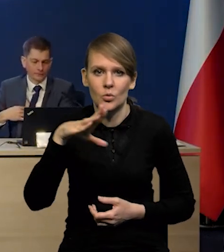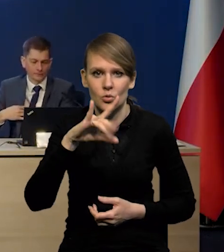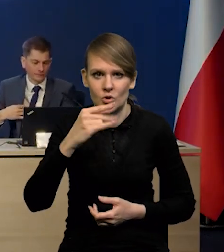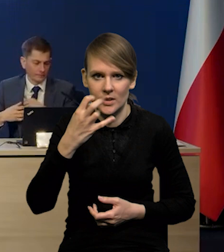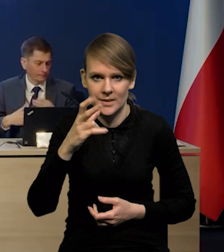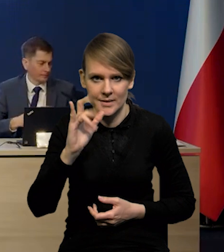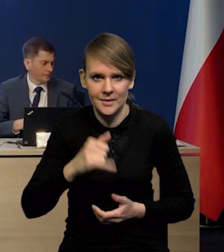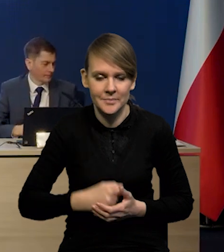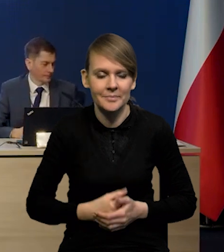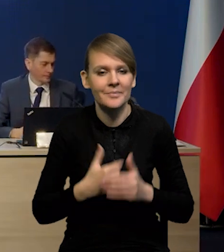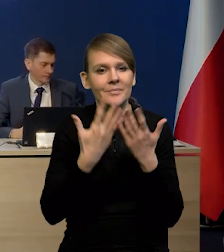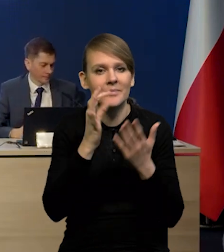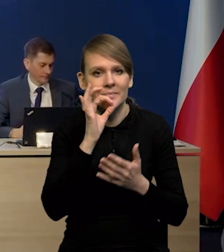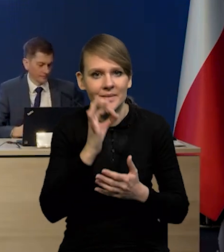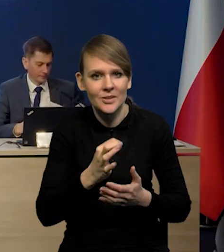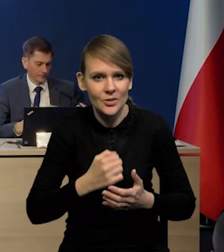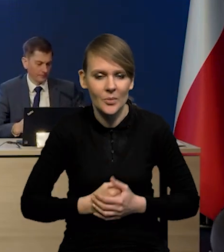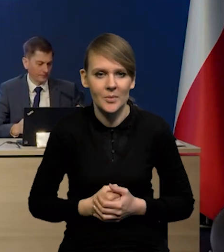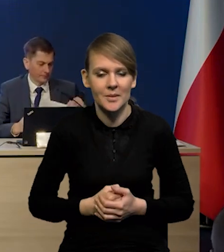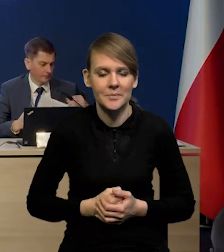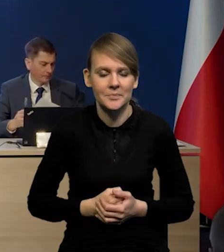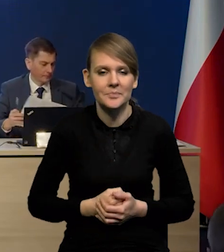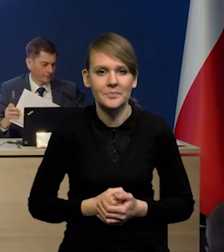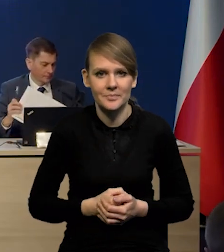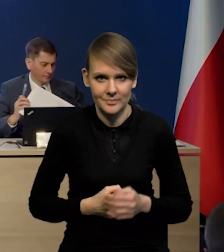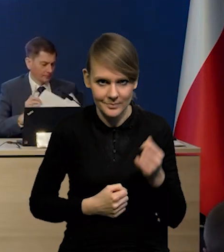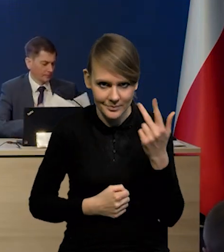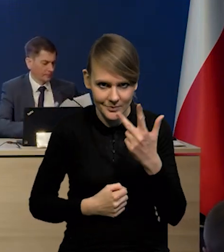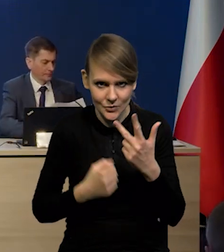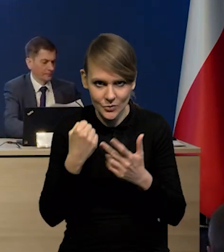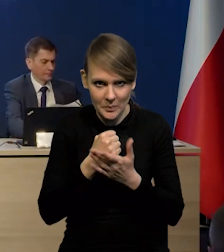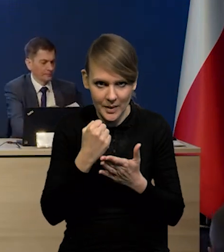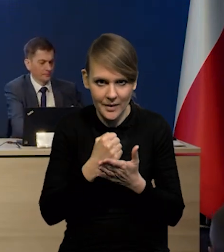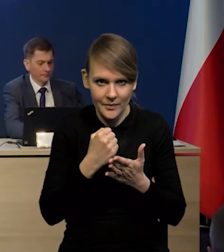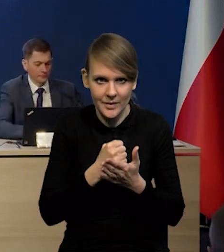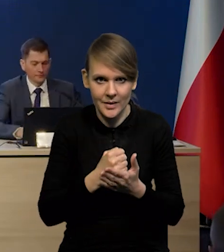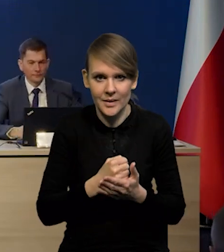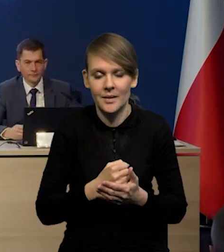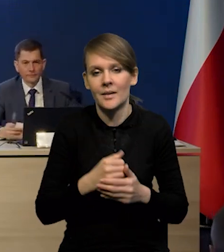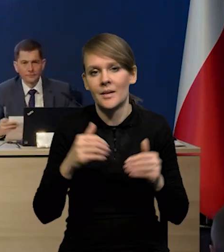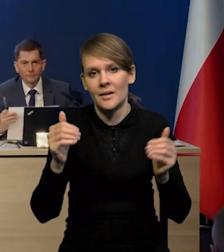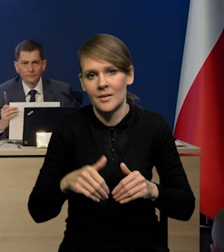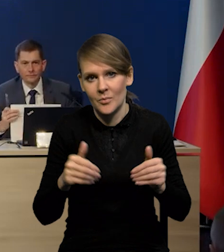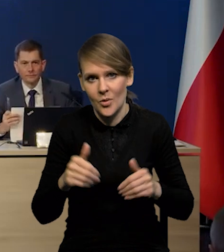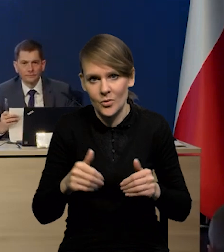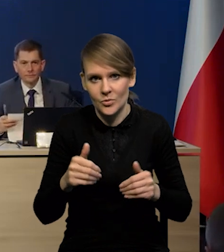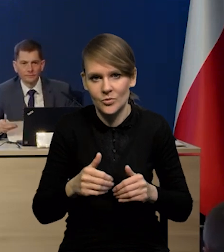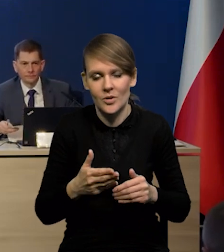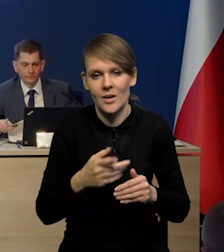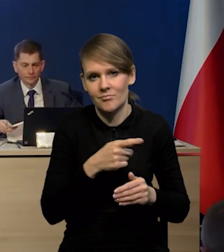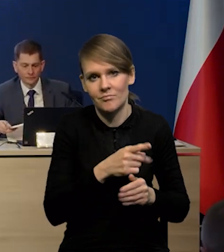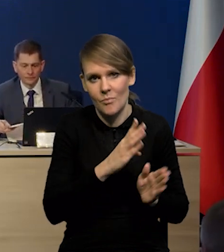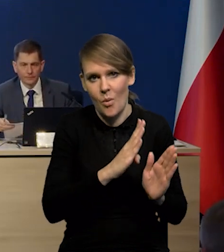Dzień dobry. Rafał Tuszyński, PAP. Trzy kwestie i być może każdą osobno po kolei.